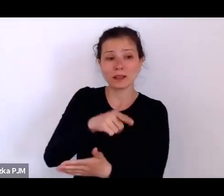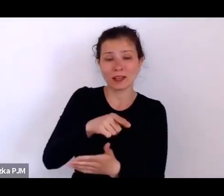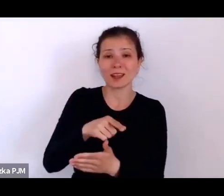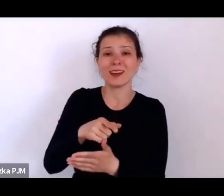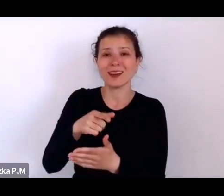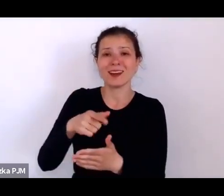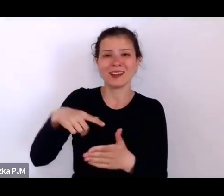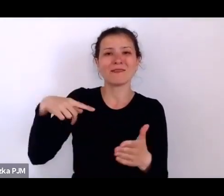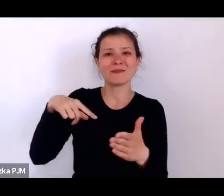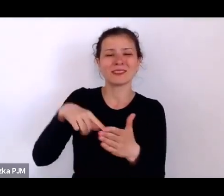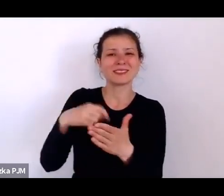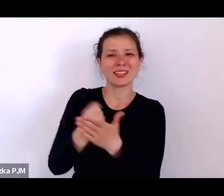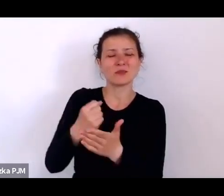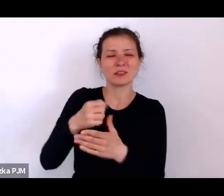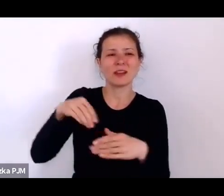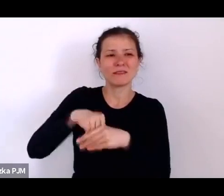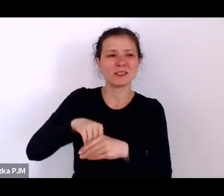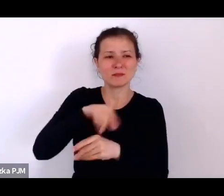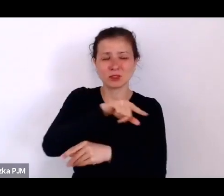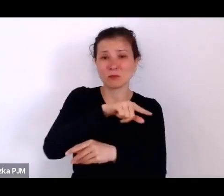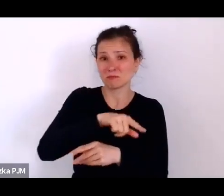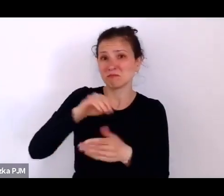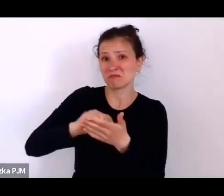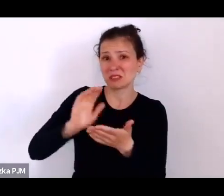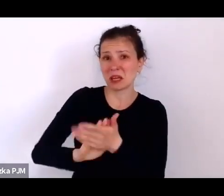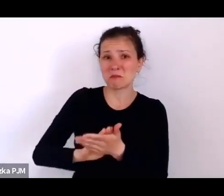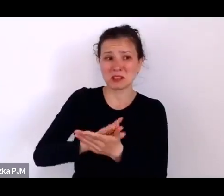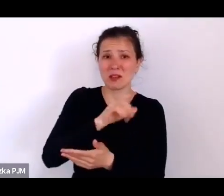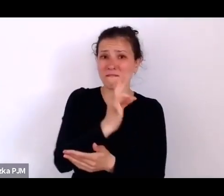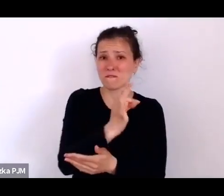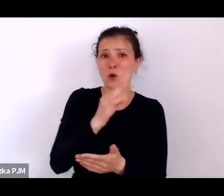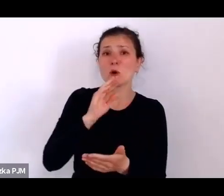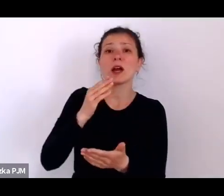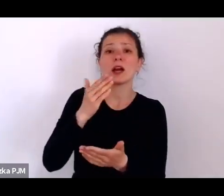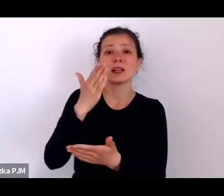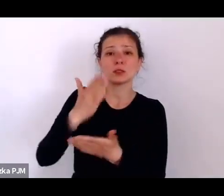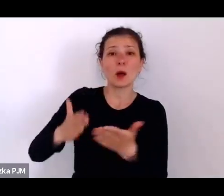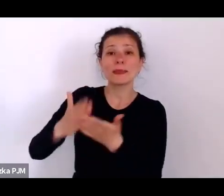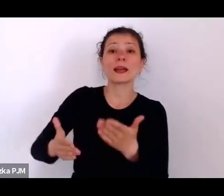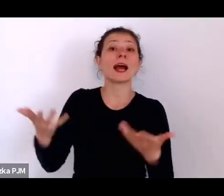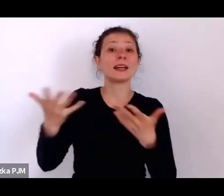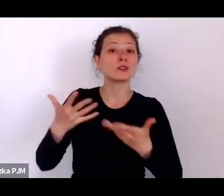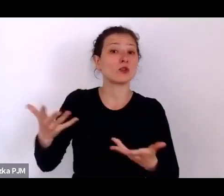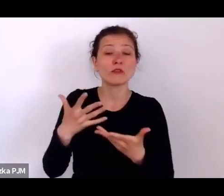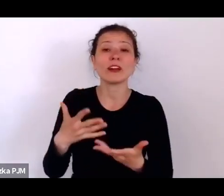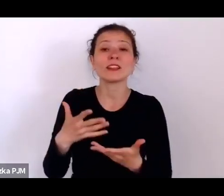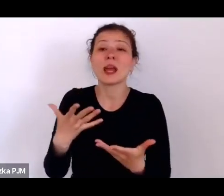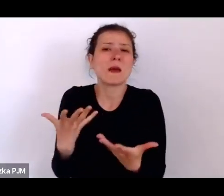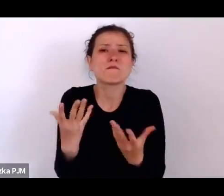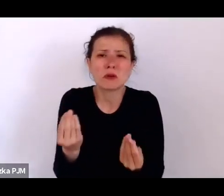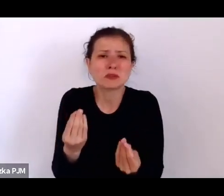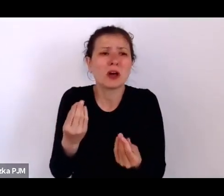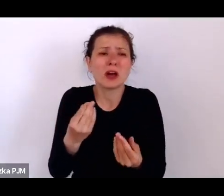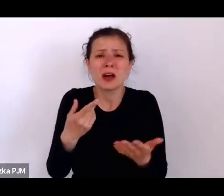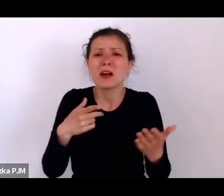To Stowarzyszenie między innymi do tego służyło tym kobietom żeby mogły jakoś myśleć o swojej przyszłości, bo tak, jak Pani mówi